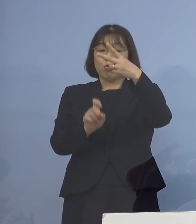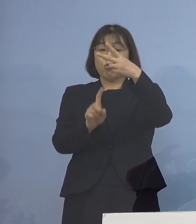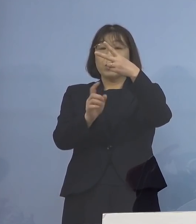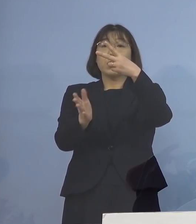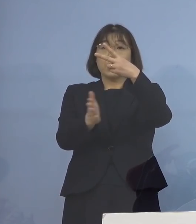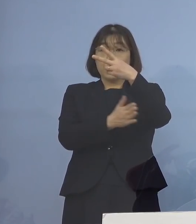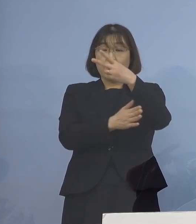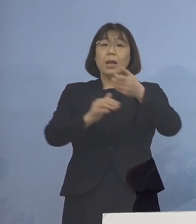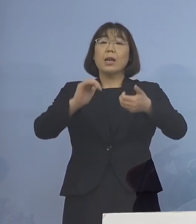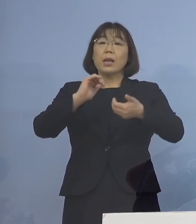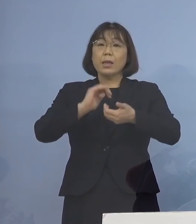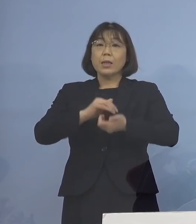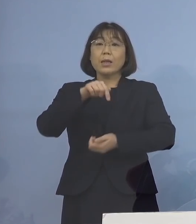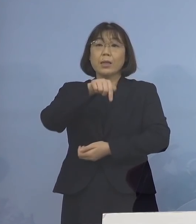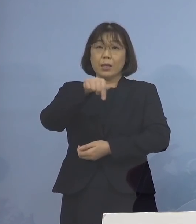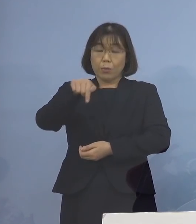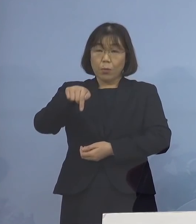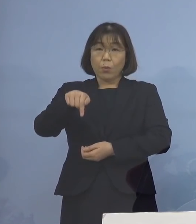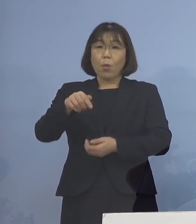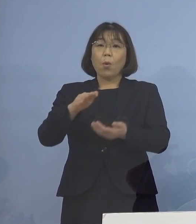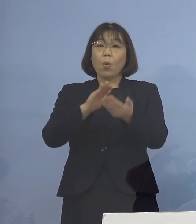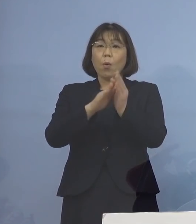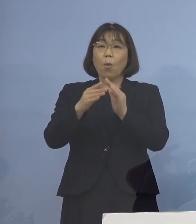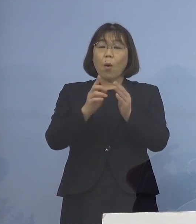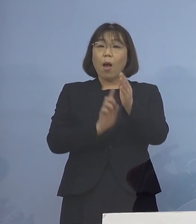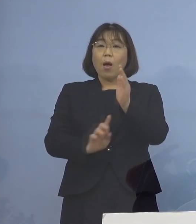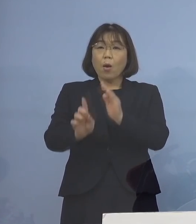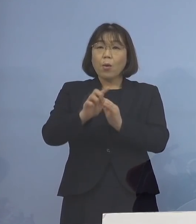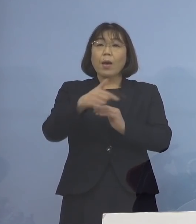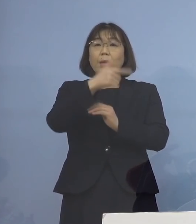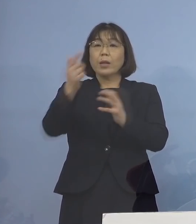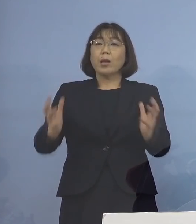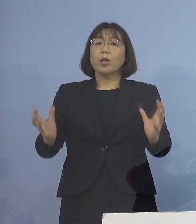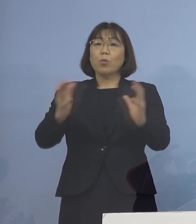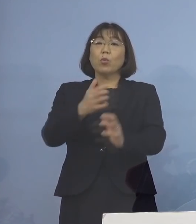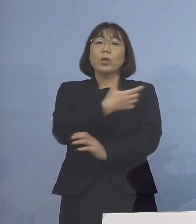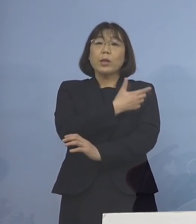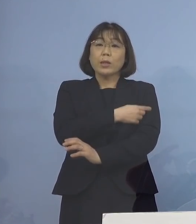是非、この県主導の 大規模集団接種、こちらでの